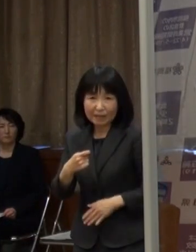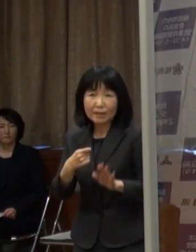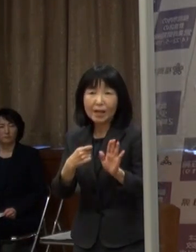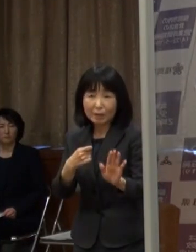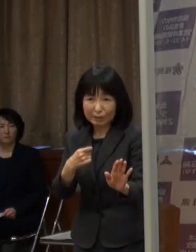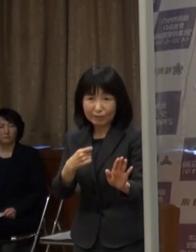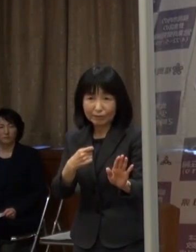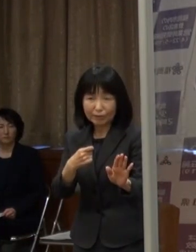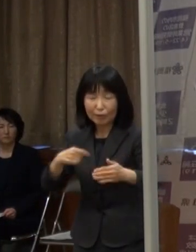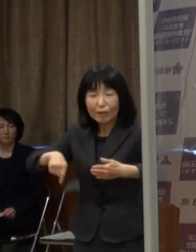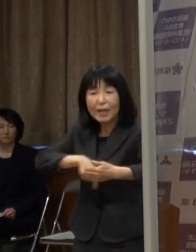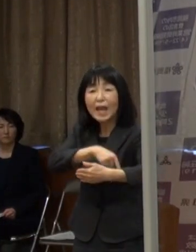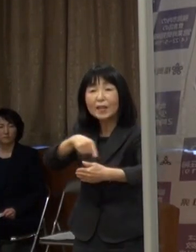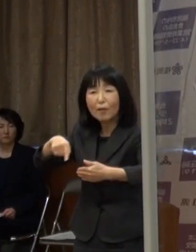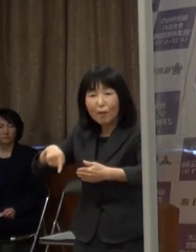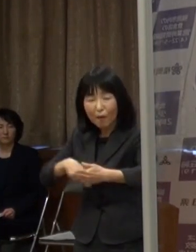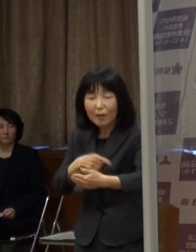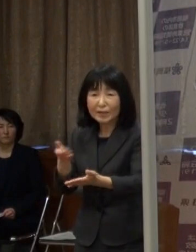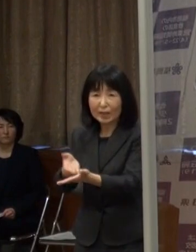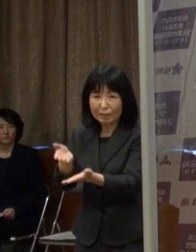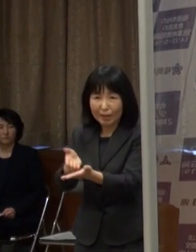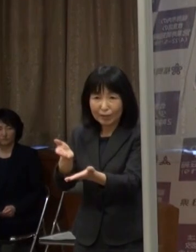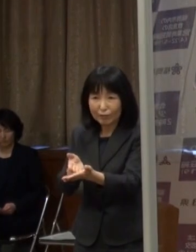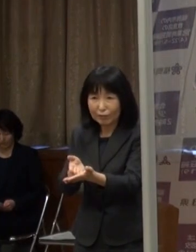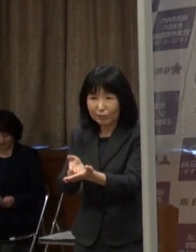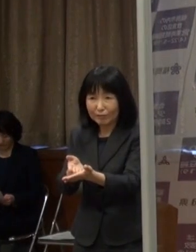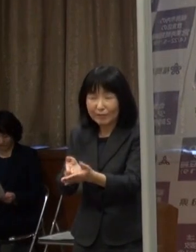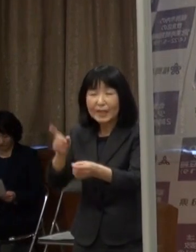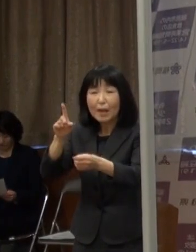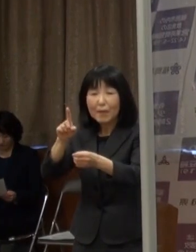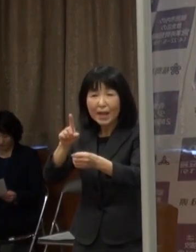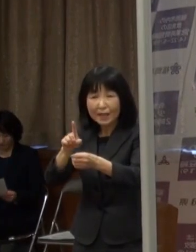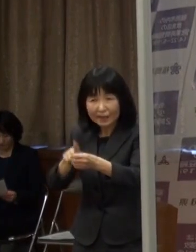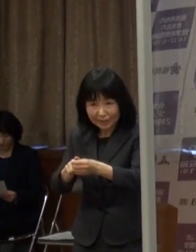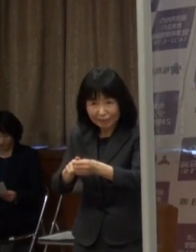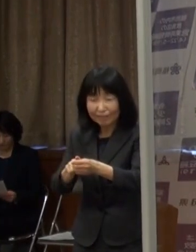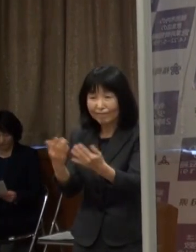その内容について説明するため 会見を開かせていただきました